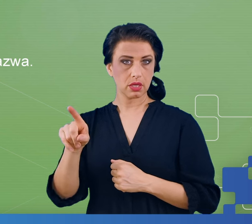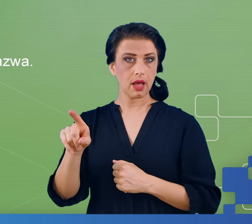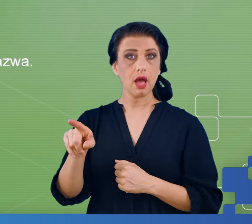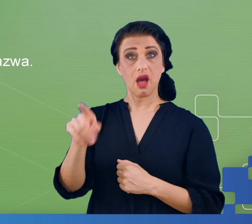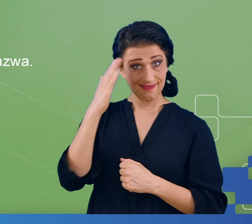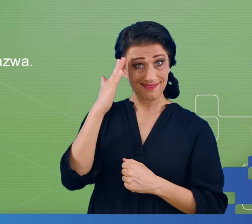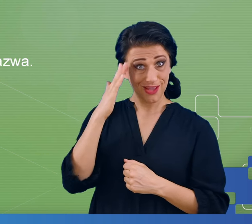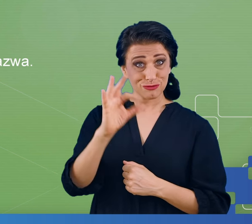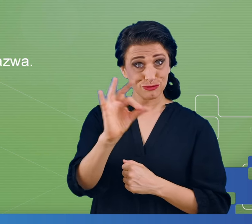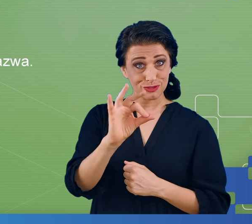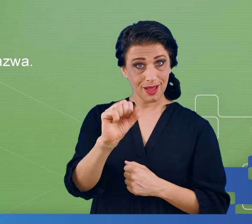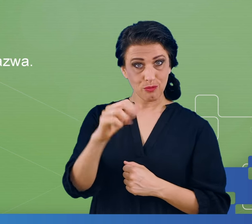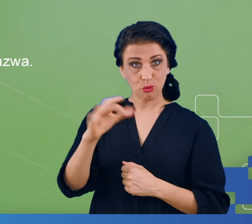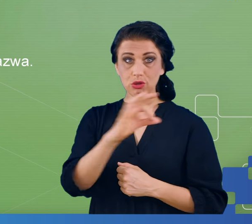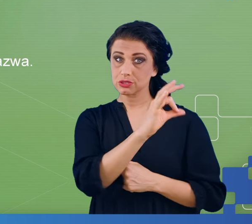samogłoski, co to są spółgłoski.